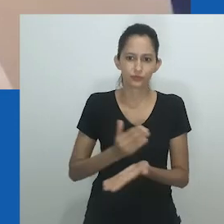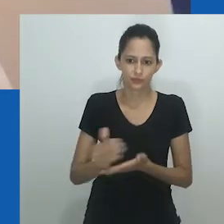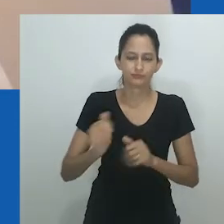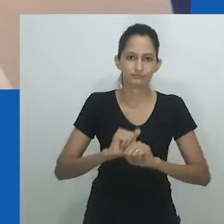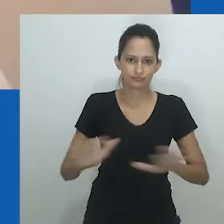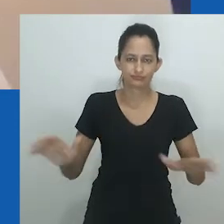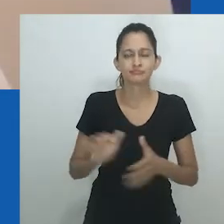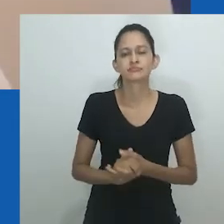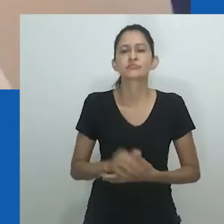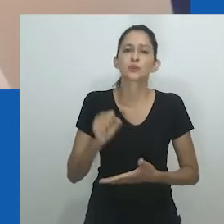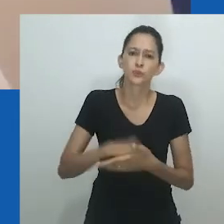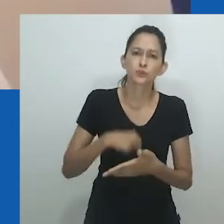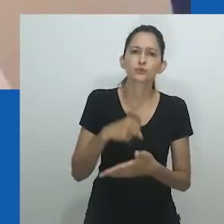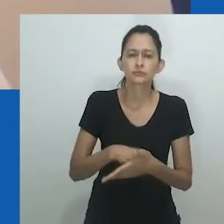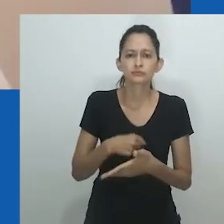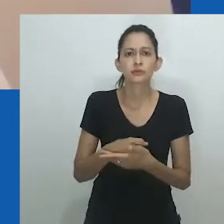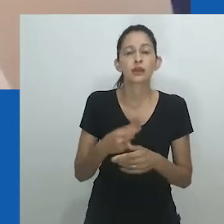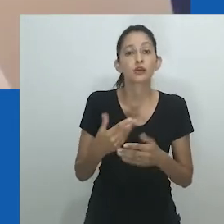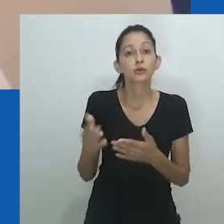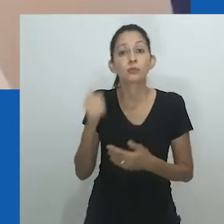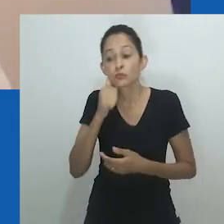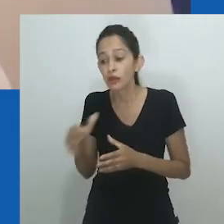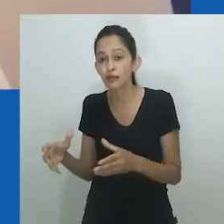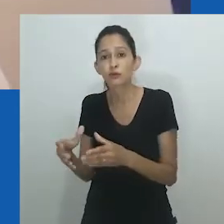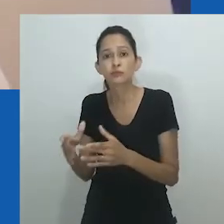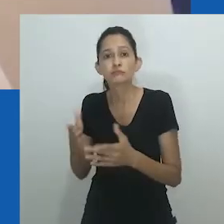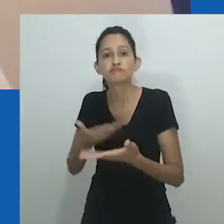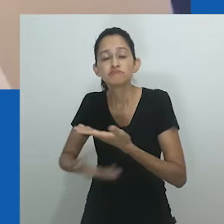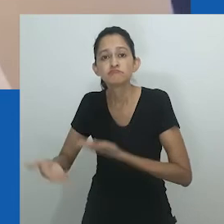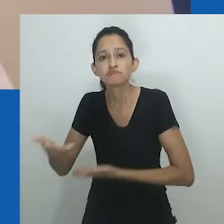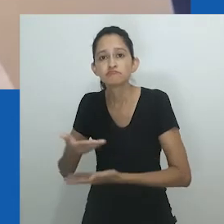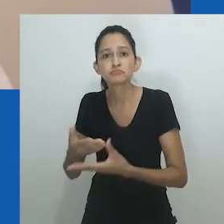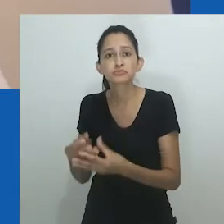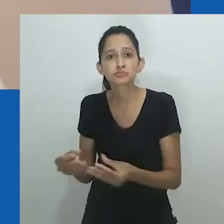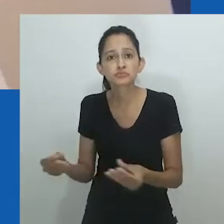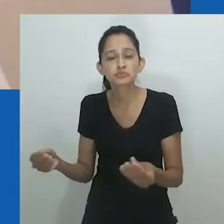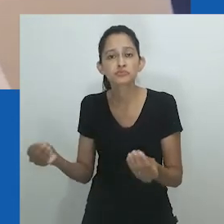O emaranhado de sexo e gênero tornou-se uma união profana.